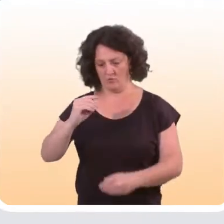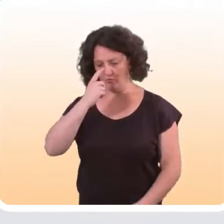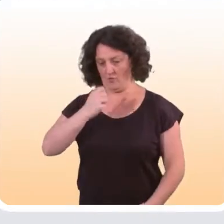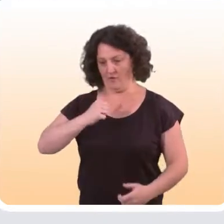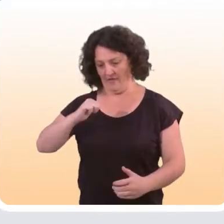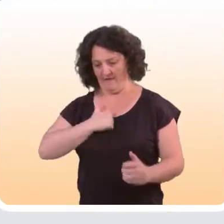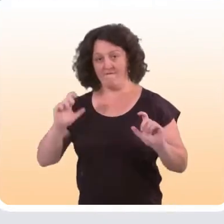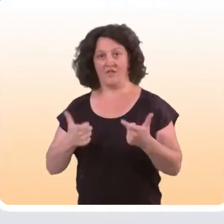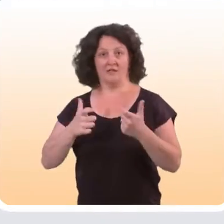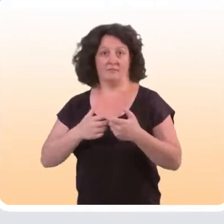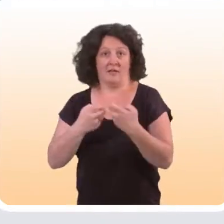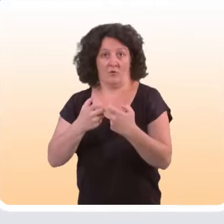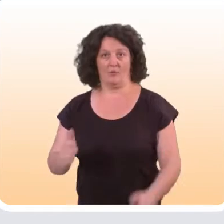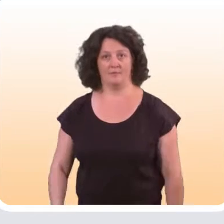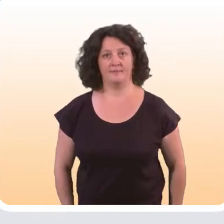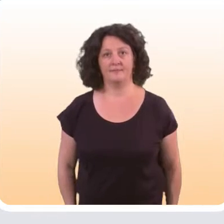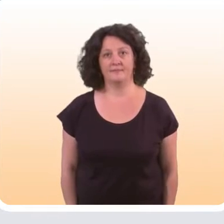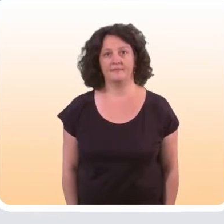ou bien encore de leur sentiment d’auto-efficacité.